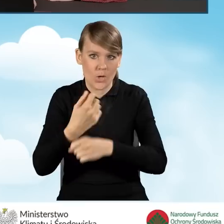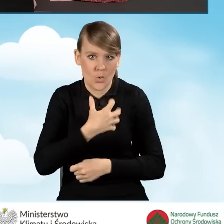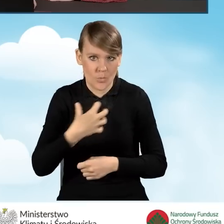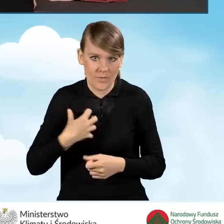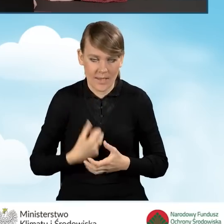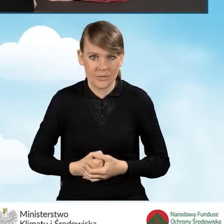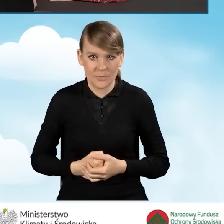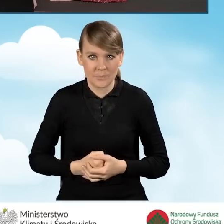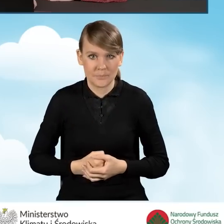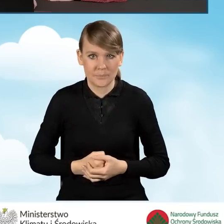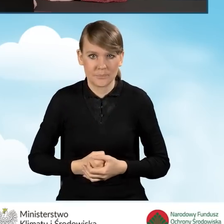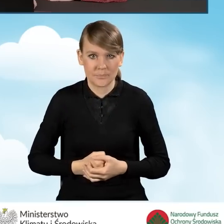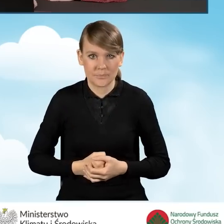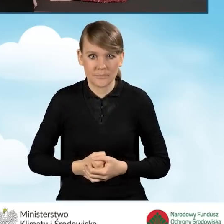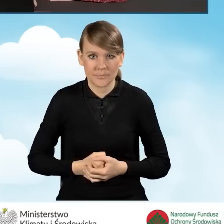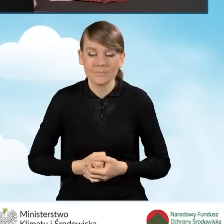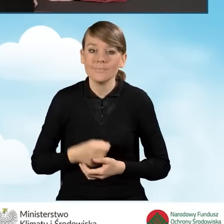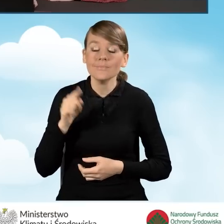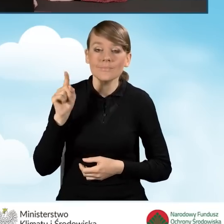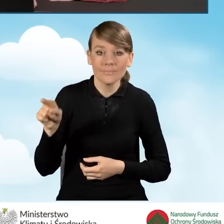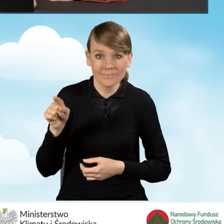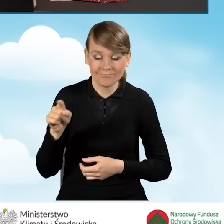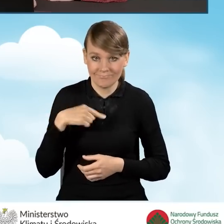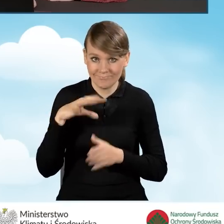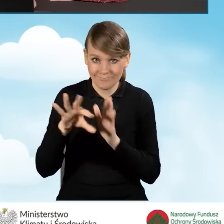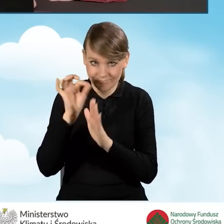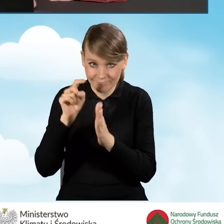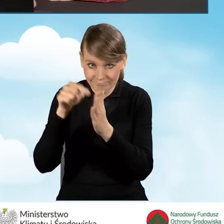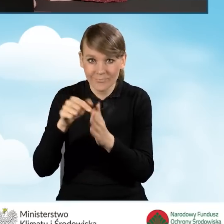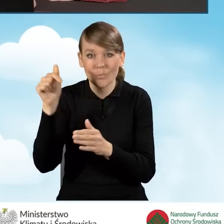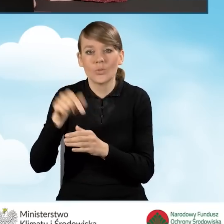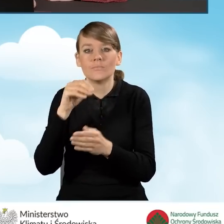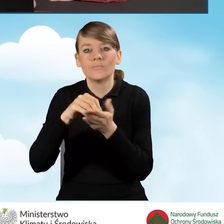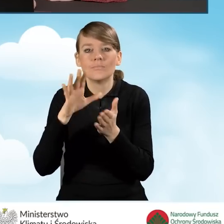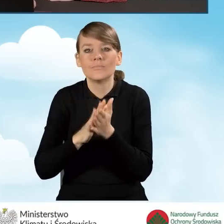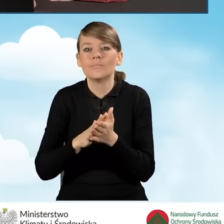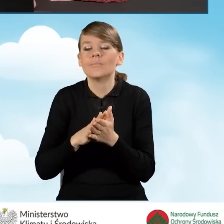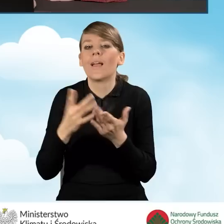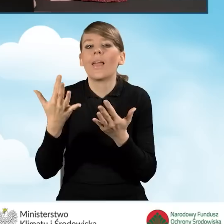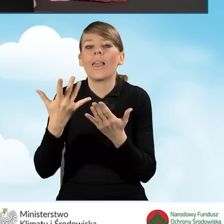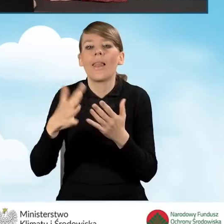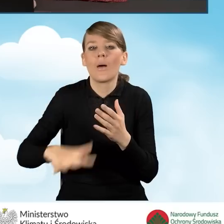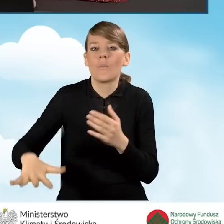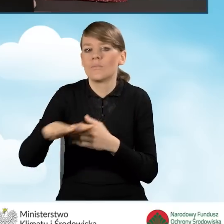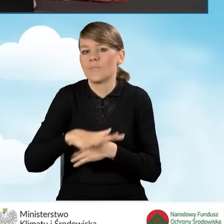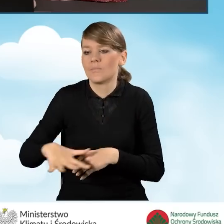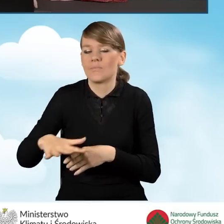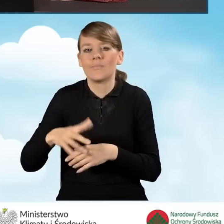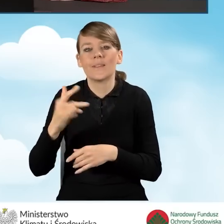Zaznaczając to pole, musimy odpowiedzieć na pytanie jaka jest powierzchnia wykorzystywania na prowadzenie działalności gospodarczej.